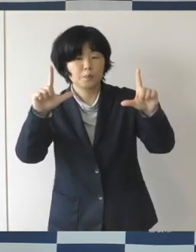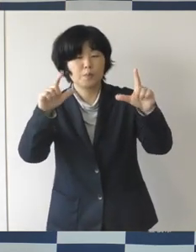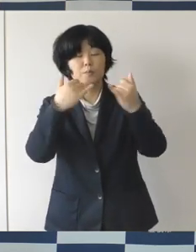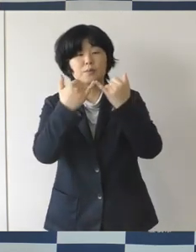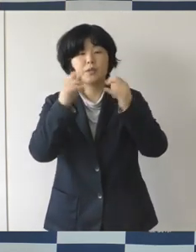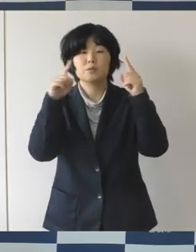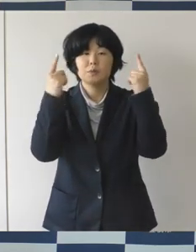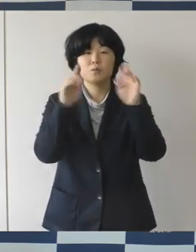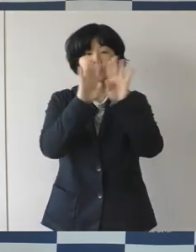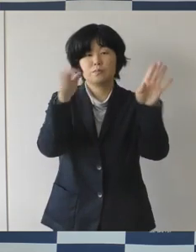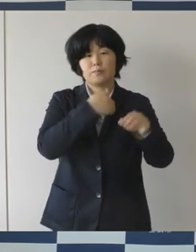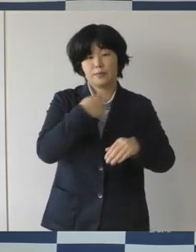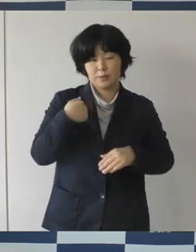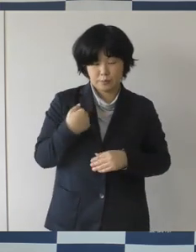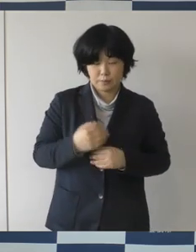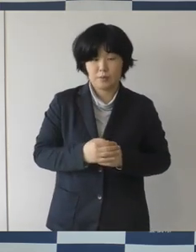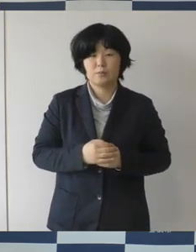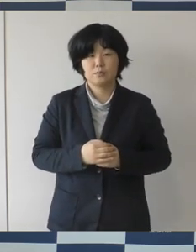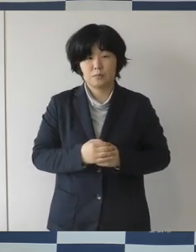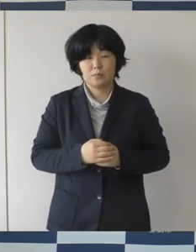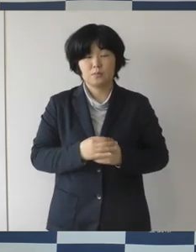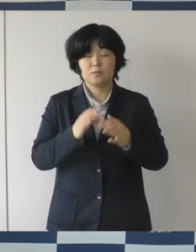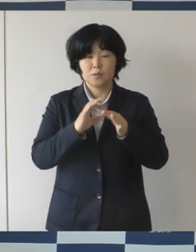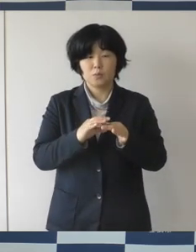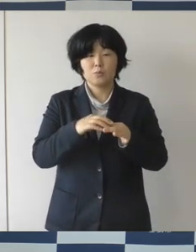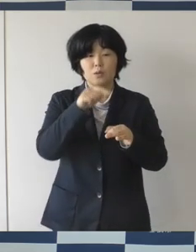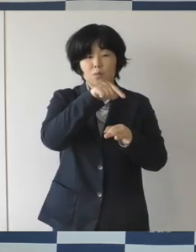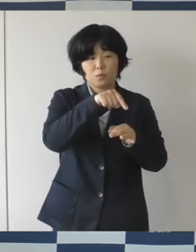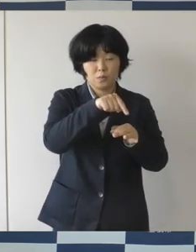そこで、この広場ミーティングですけれどもこれが、